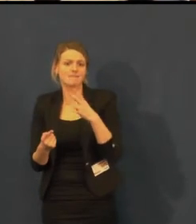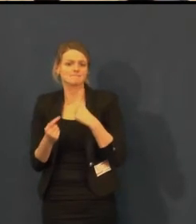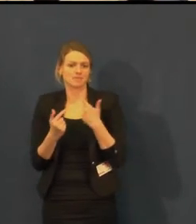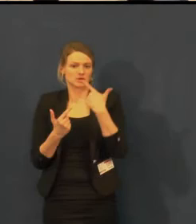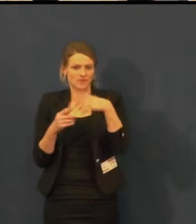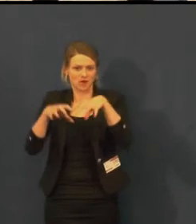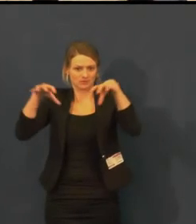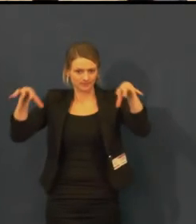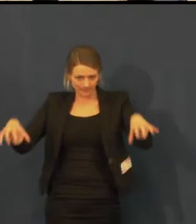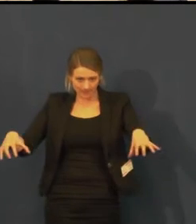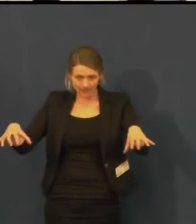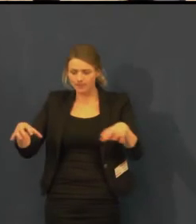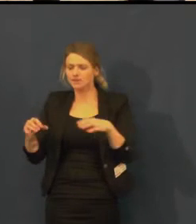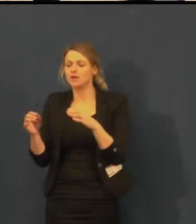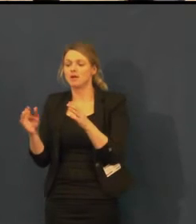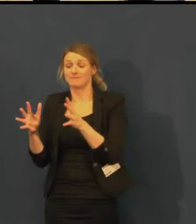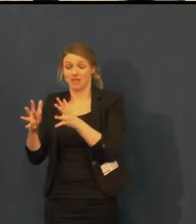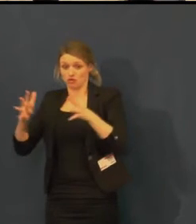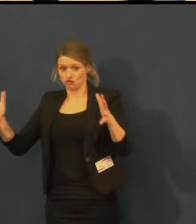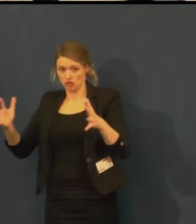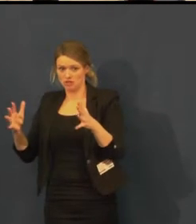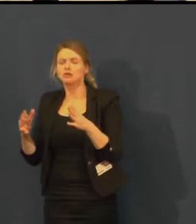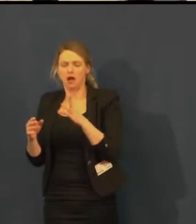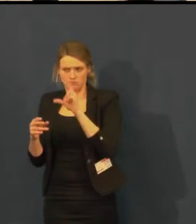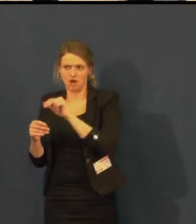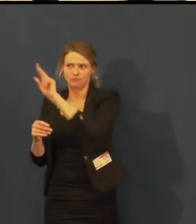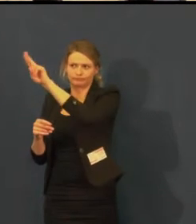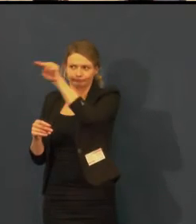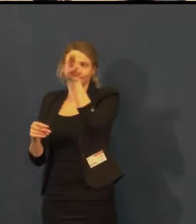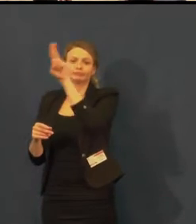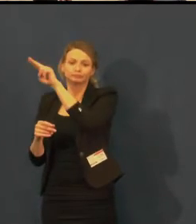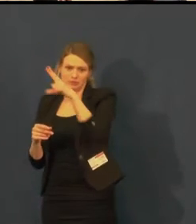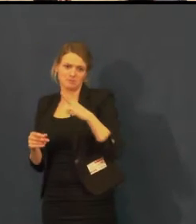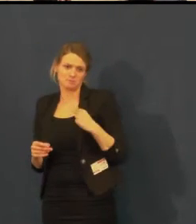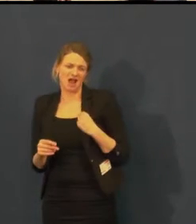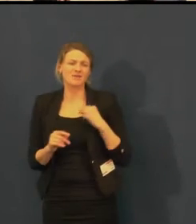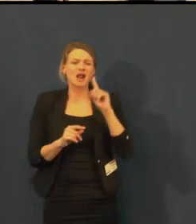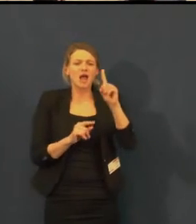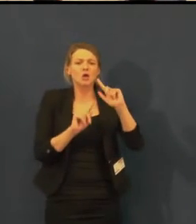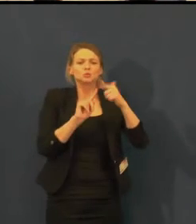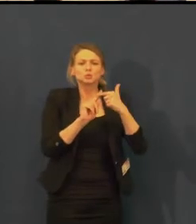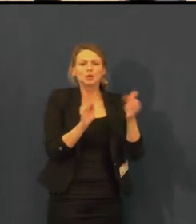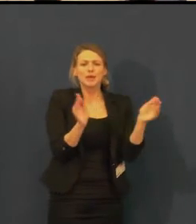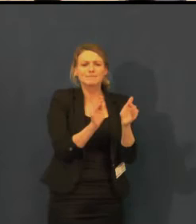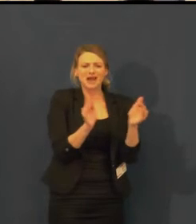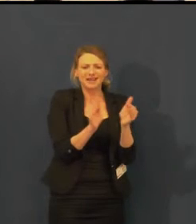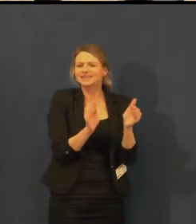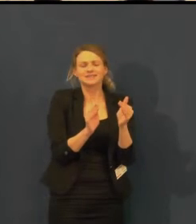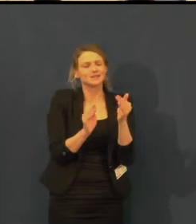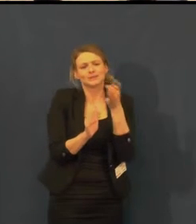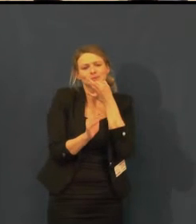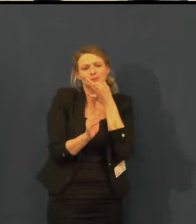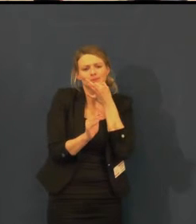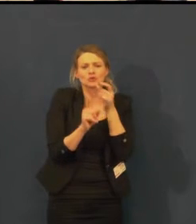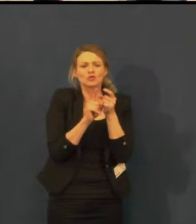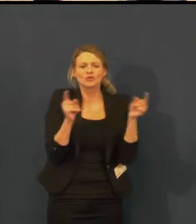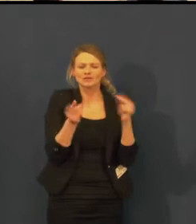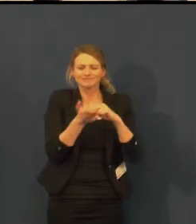Ve sklepním sále kvůli prostorovým důvodům titulkování není.